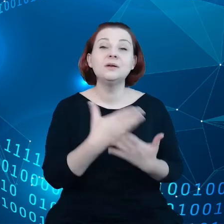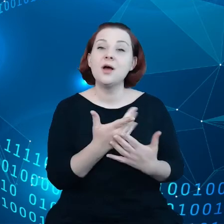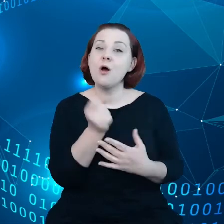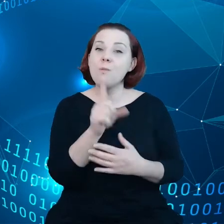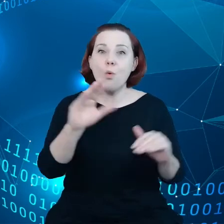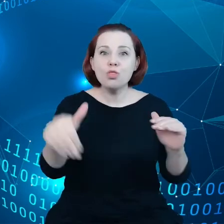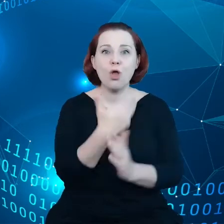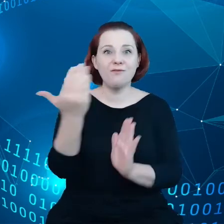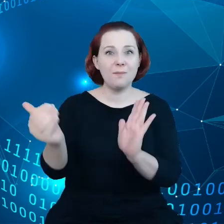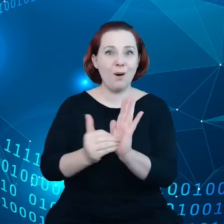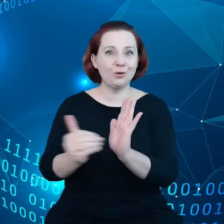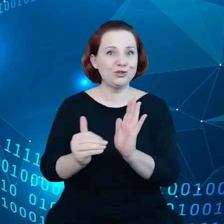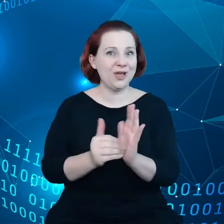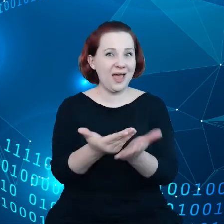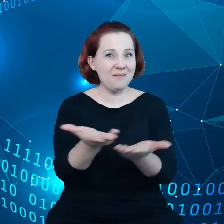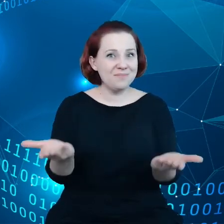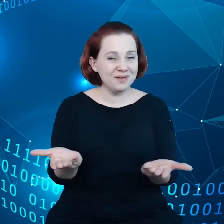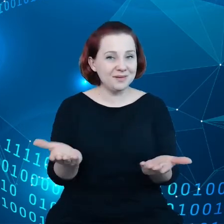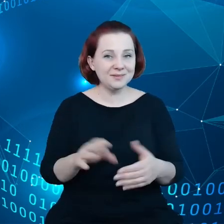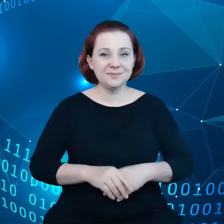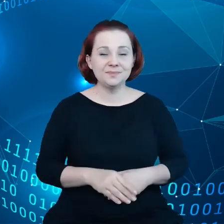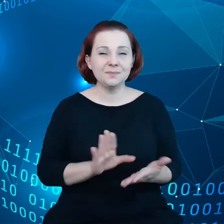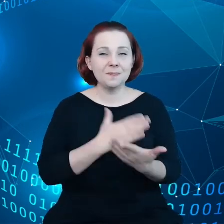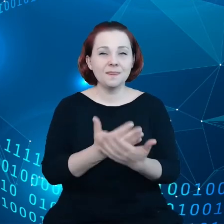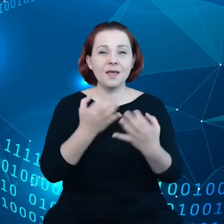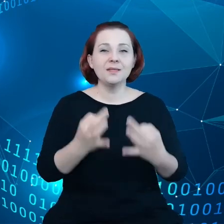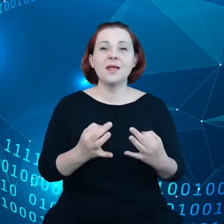w czasach na przykład carsharingu czy też